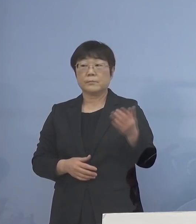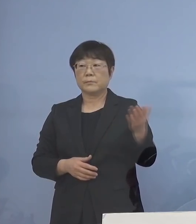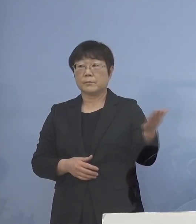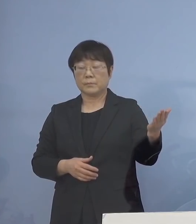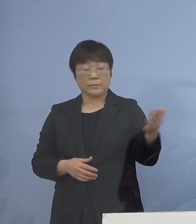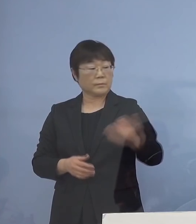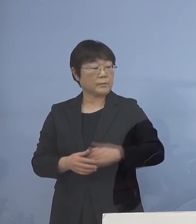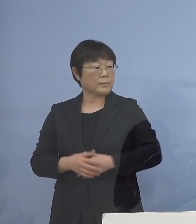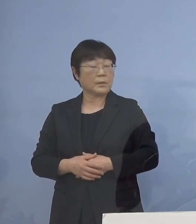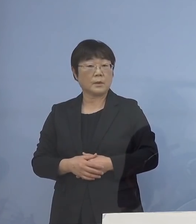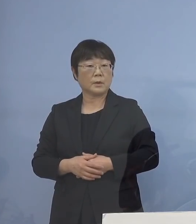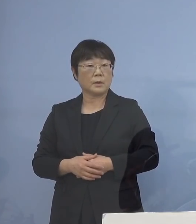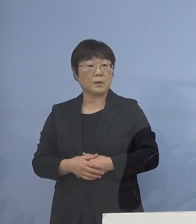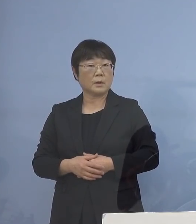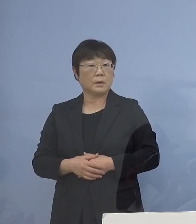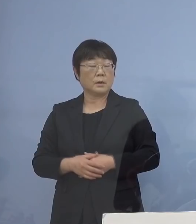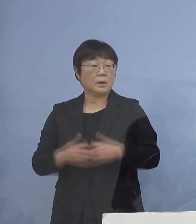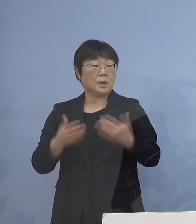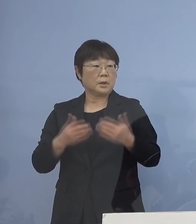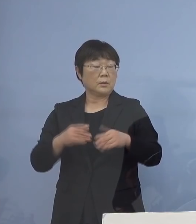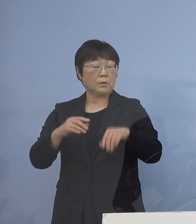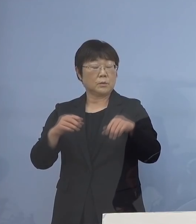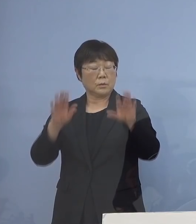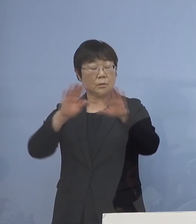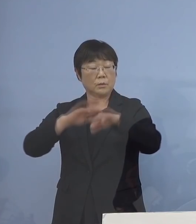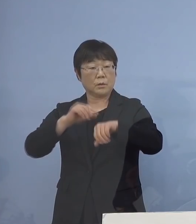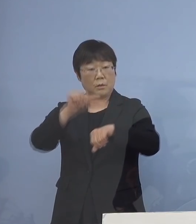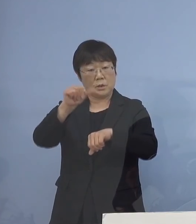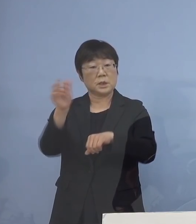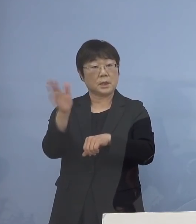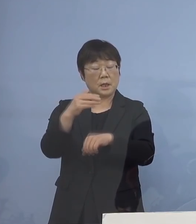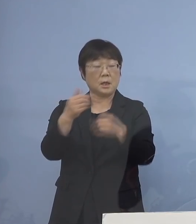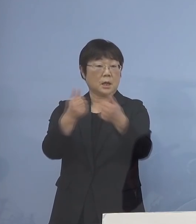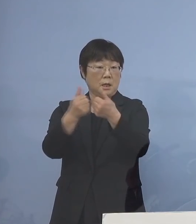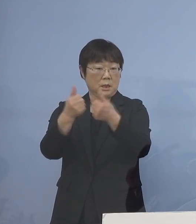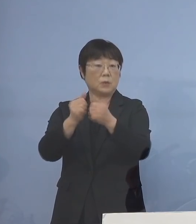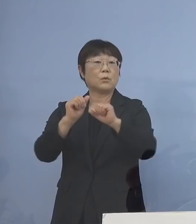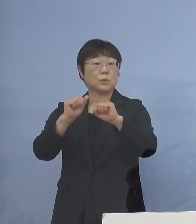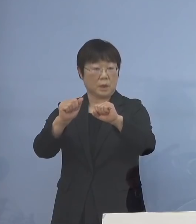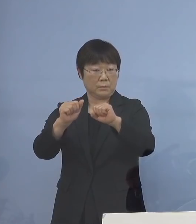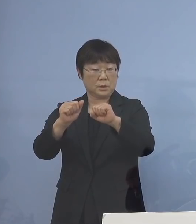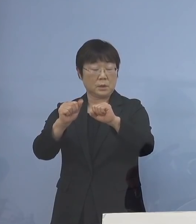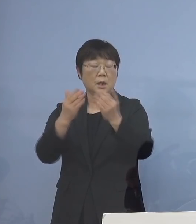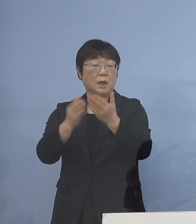まず、今日17時から会議を行います 教育委員会の方で、校長先生たちと